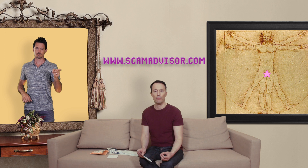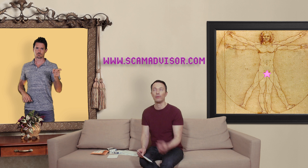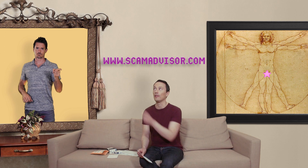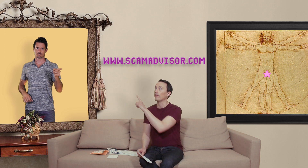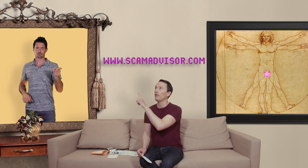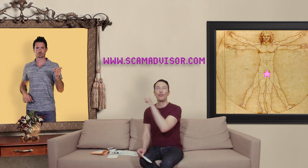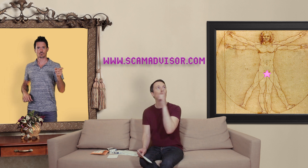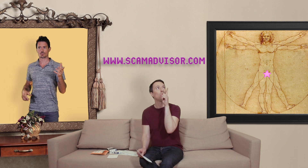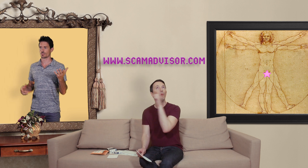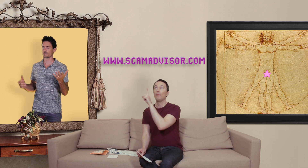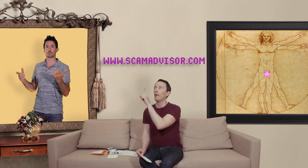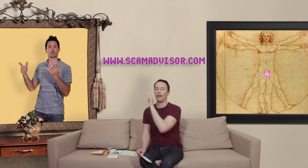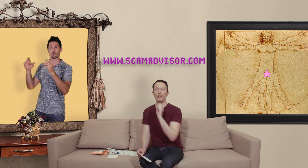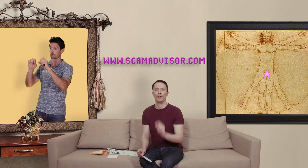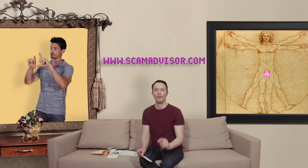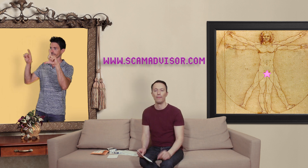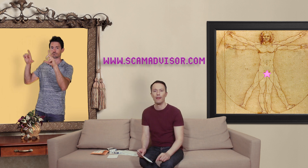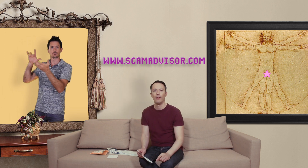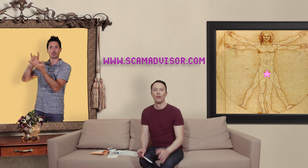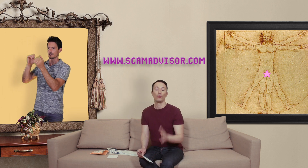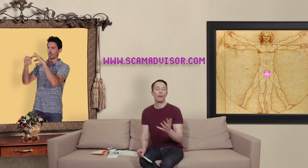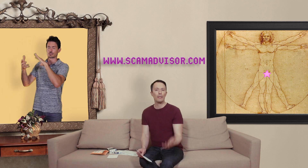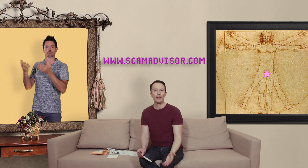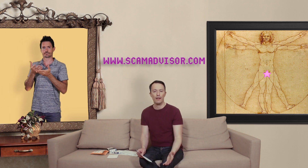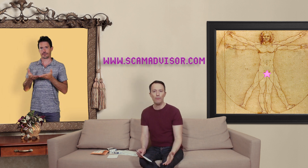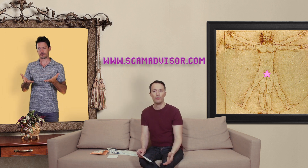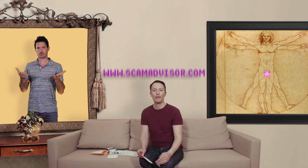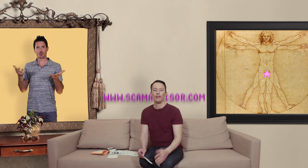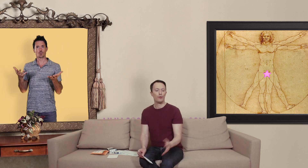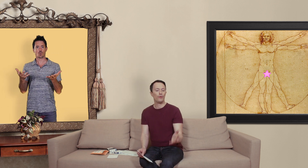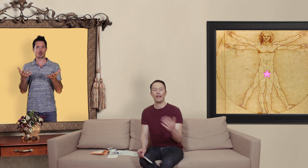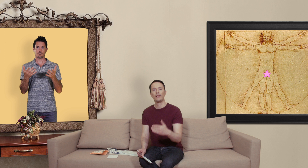qui s'affiche par là j'imagine... donc le principe est simple il suffit d'inscrire